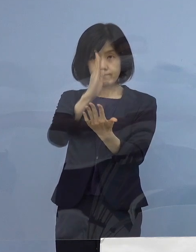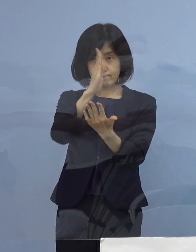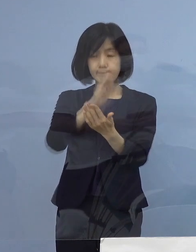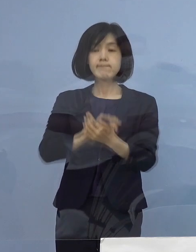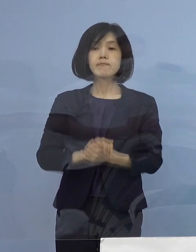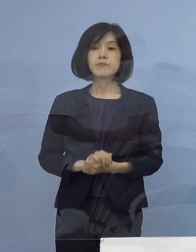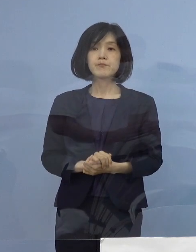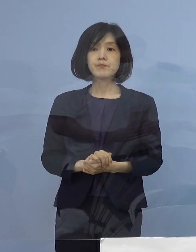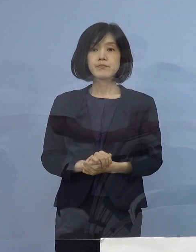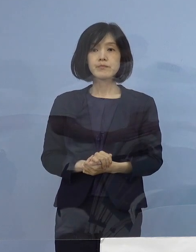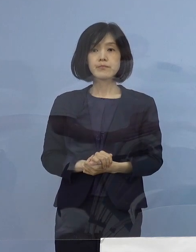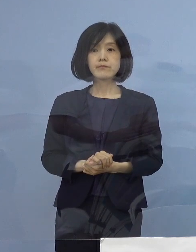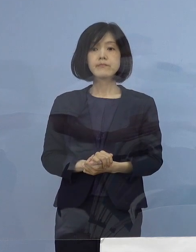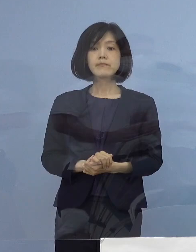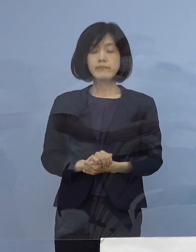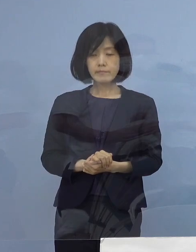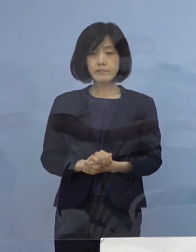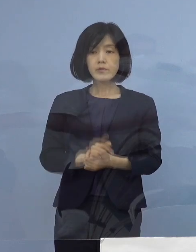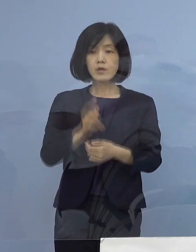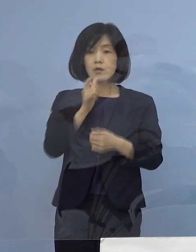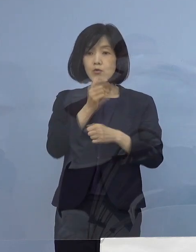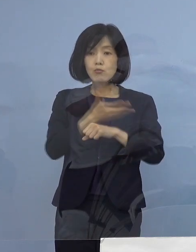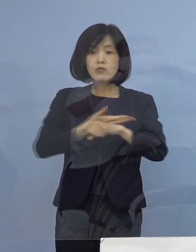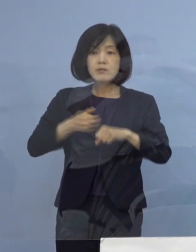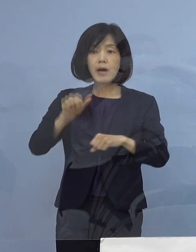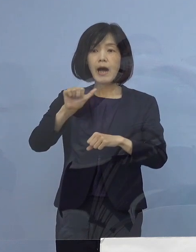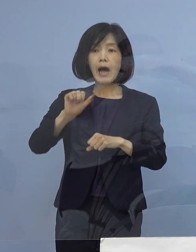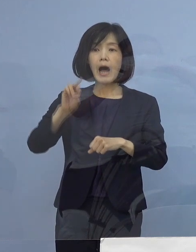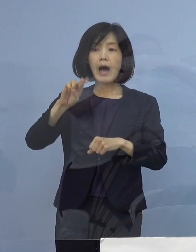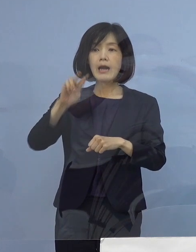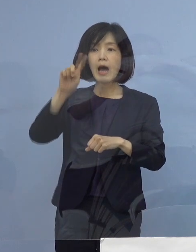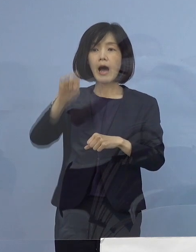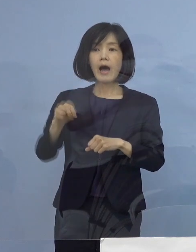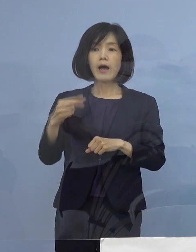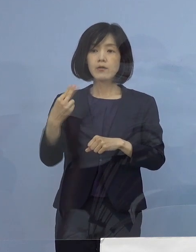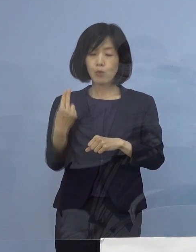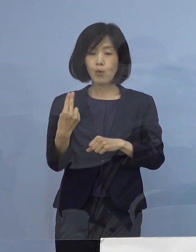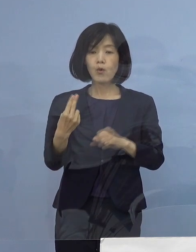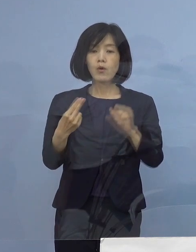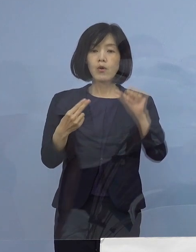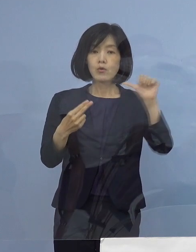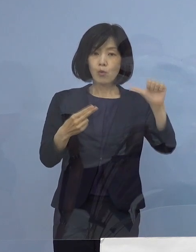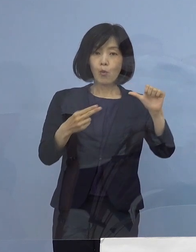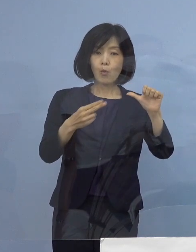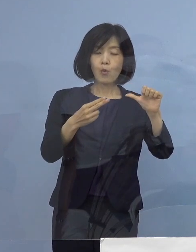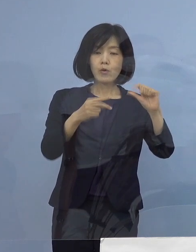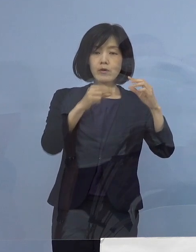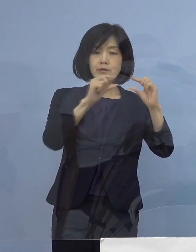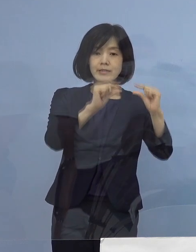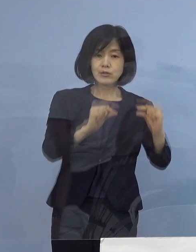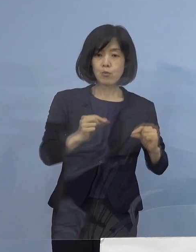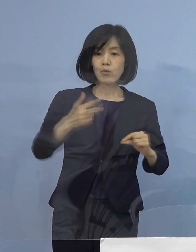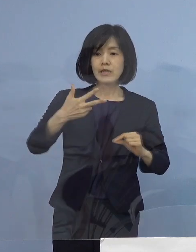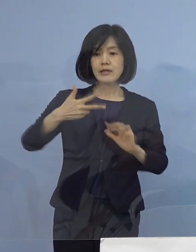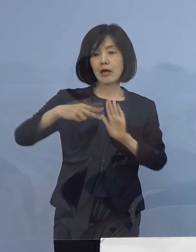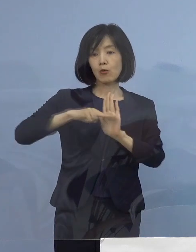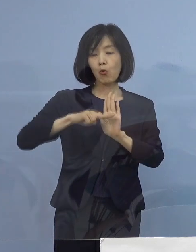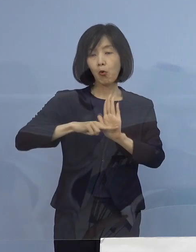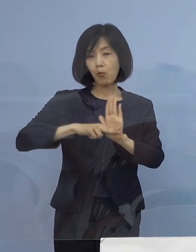これを受けまして「とくしまアラート」 5指標7項目について順次発表をさせていただきます